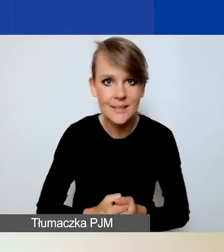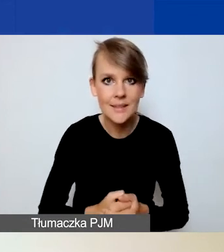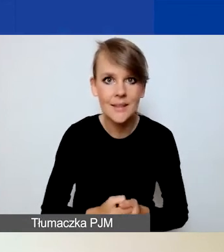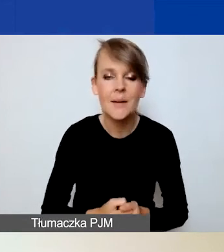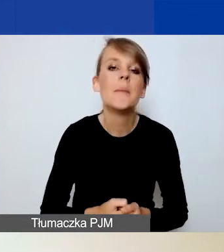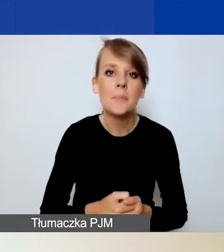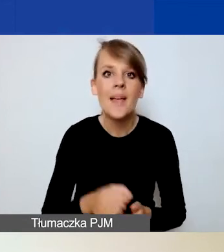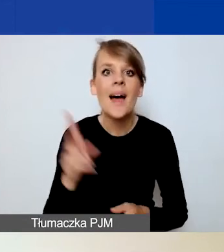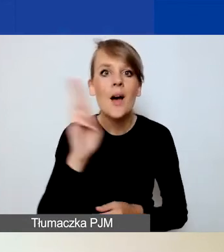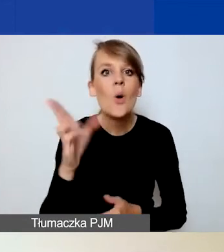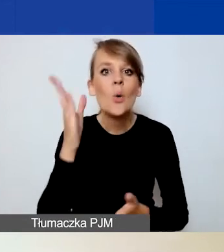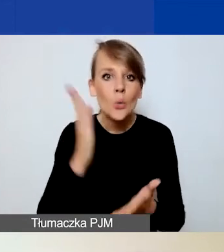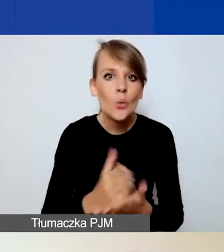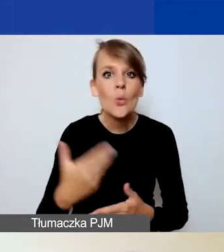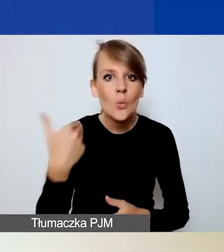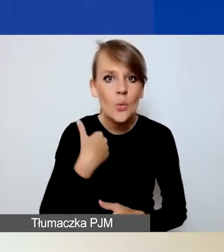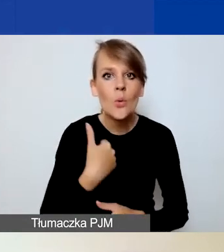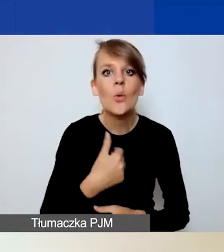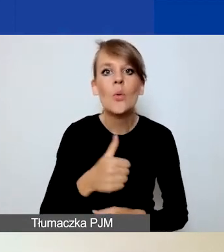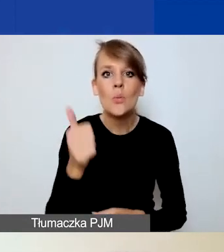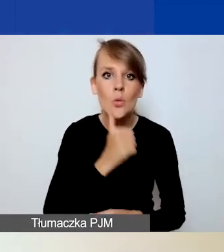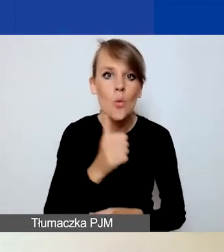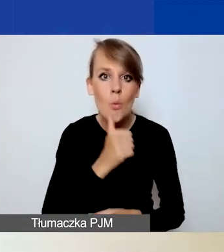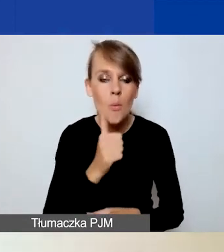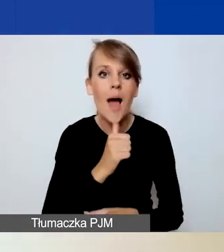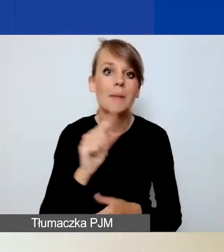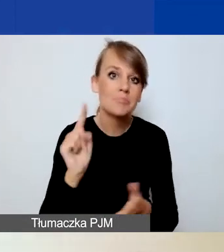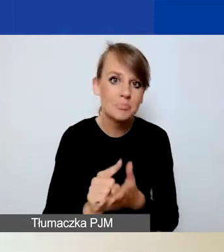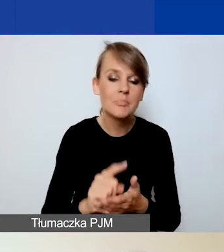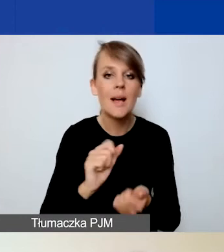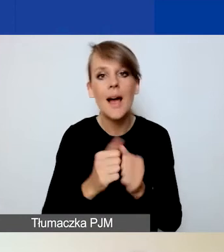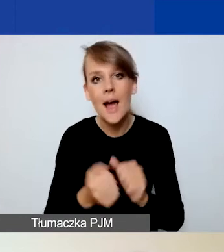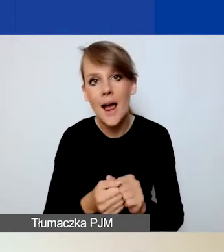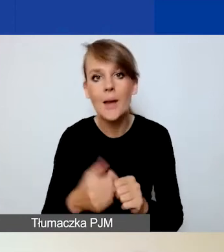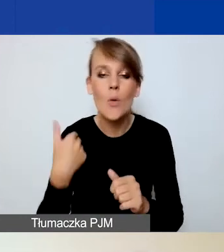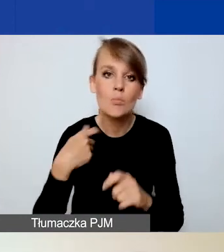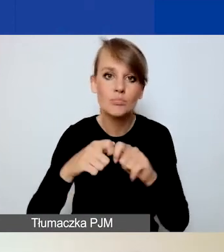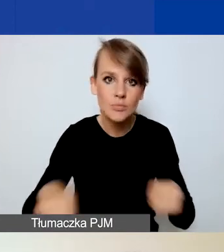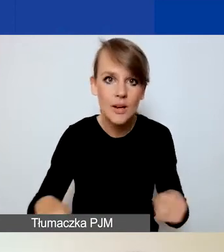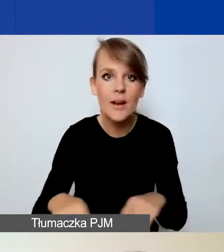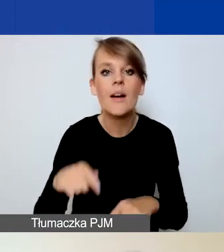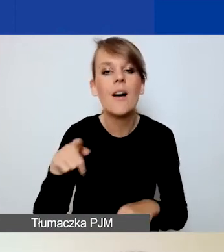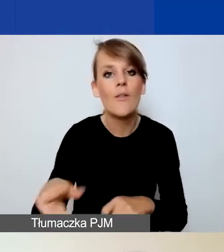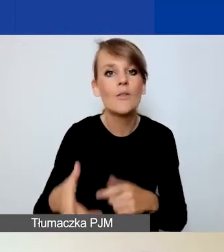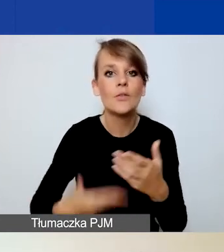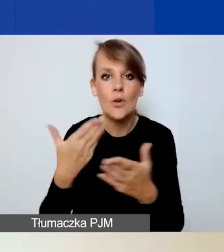którzy już podjęli próbę zakończoną sukcesem bądź przegraną złożenia wniosku w konkursie na projekty tematyczne,